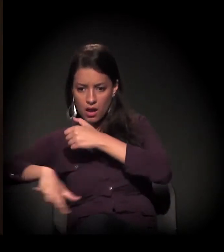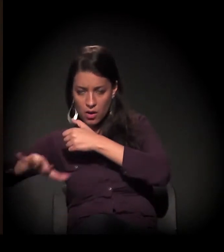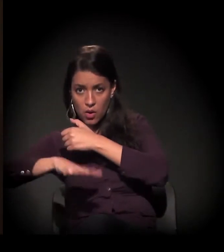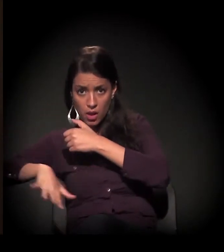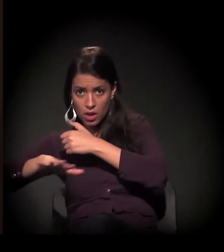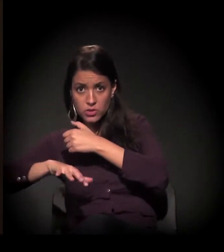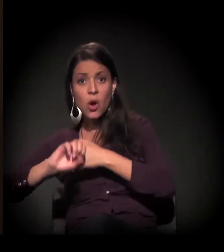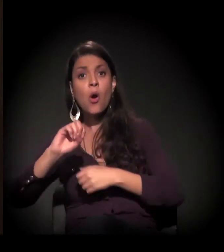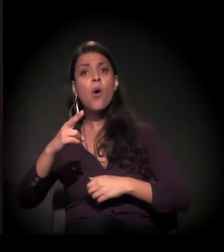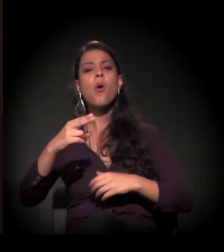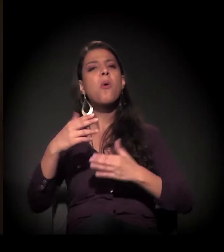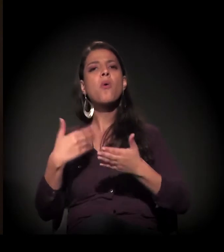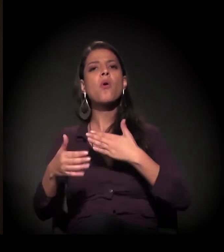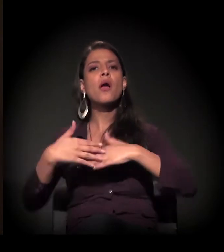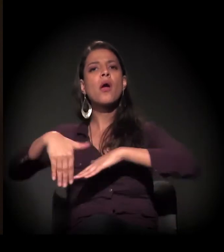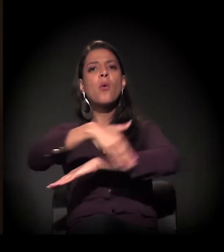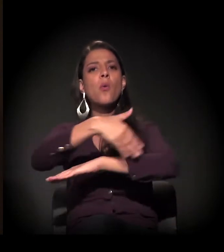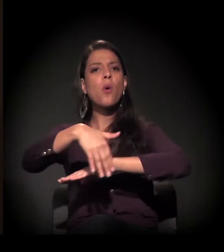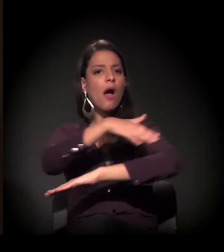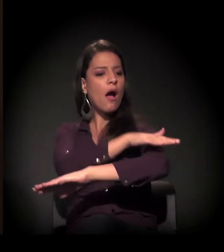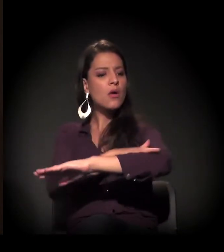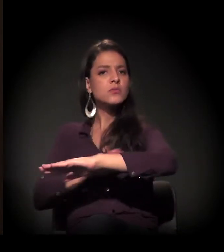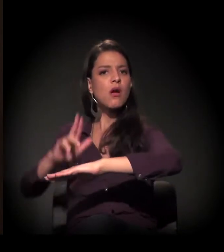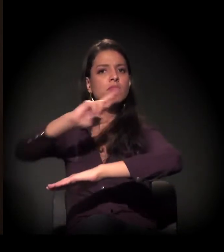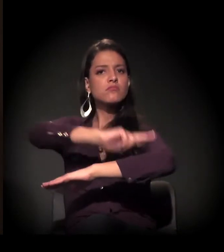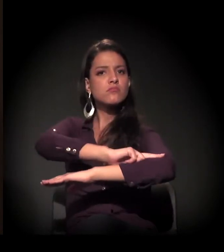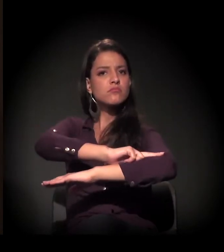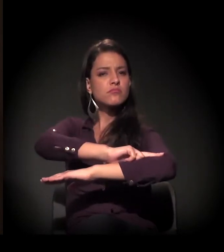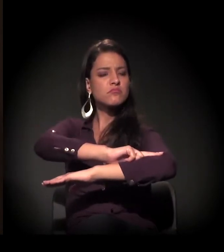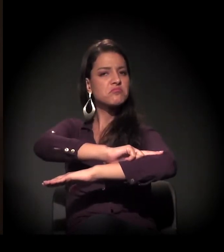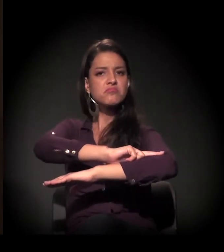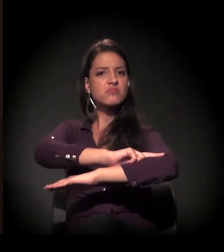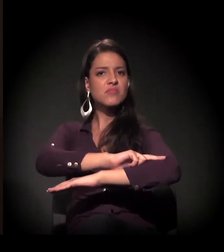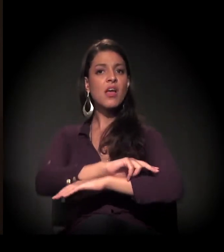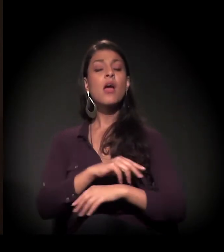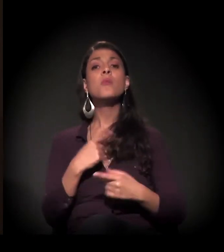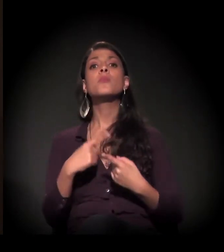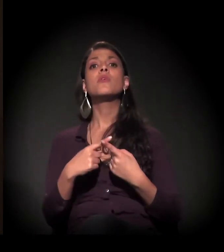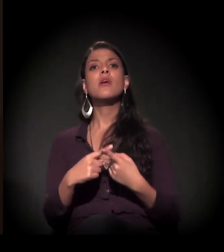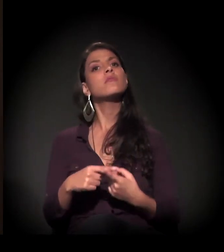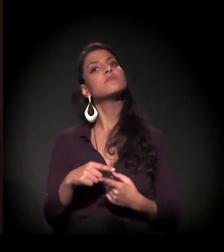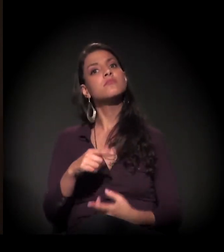É que quem passa olha, mas não quer se envolver.